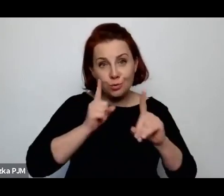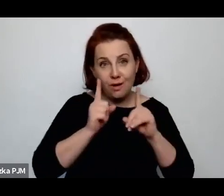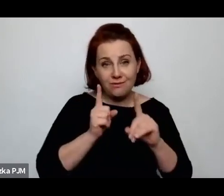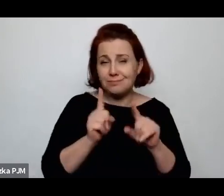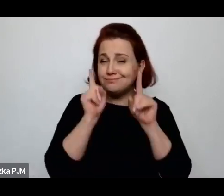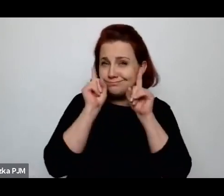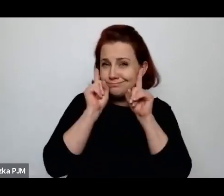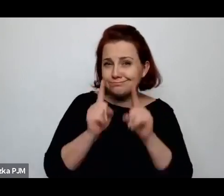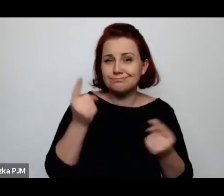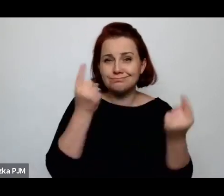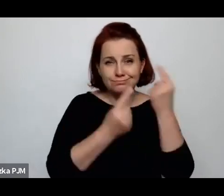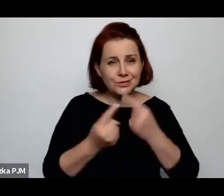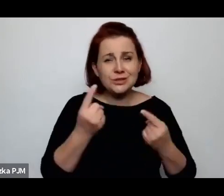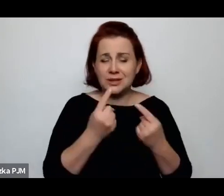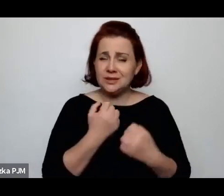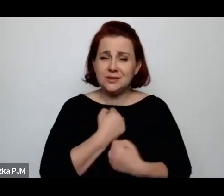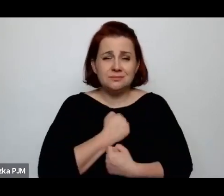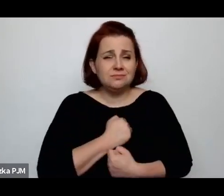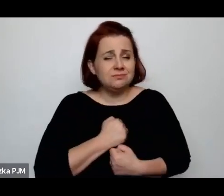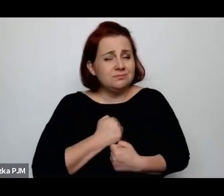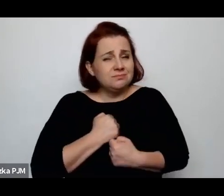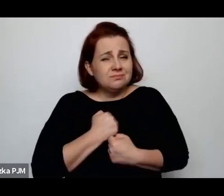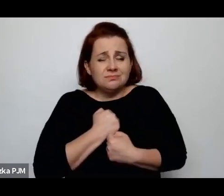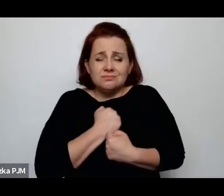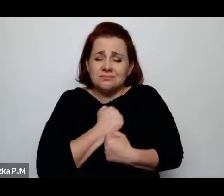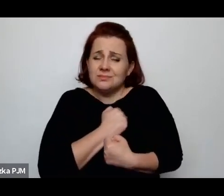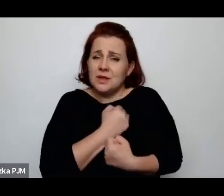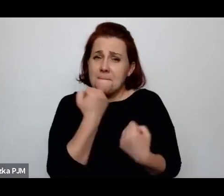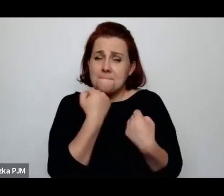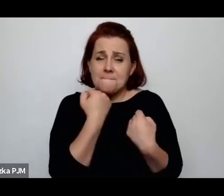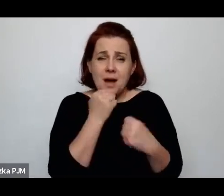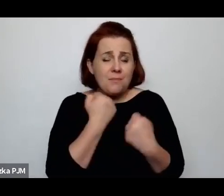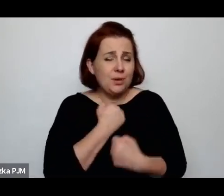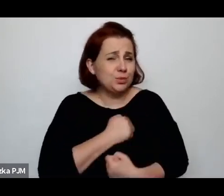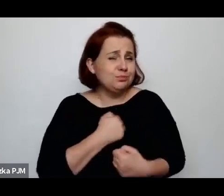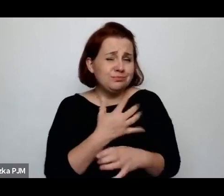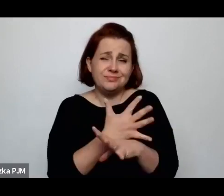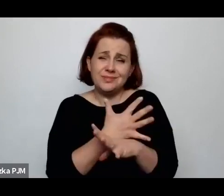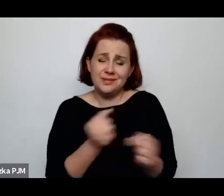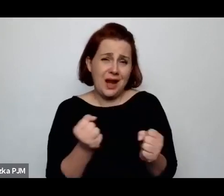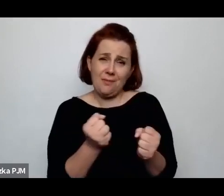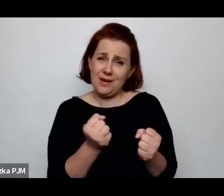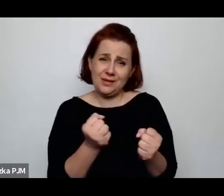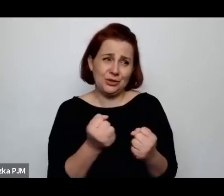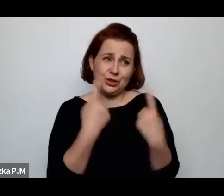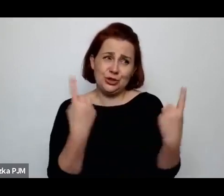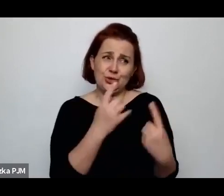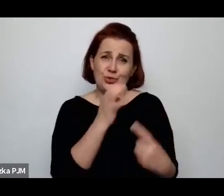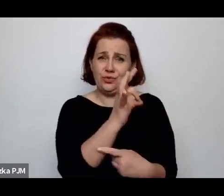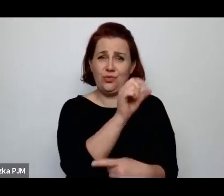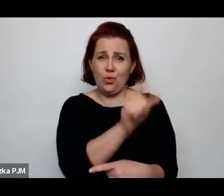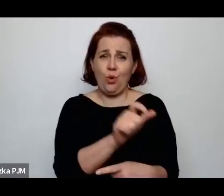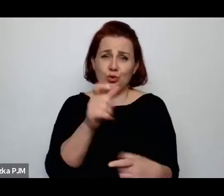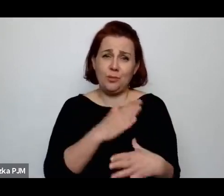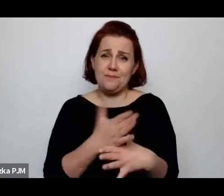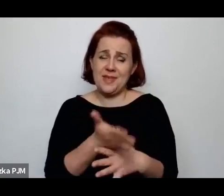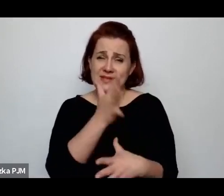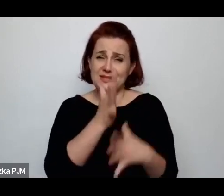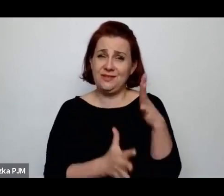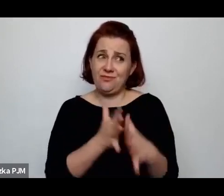że przygnębiający, smutny i dramatyczny obraz życia ludzi w międzywojniu odtworzyłyśmy, ale możemy powiedzieć, że